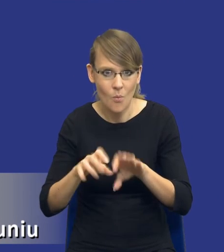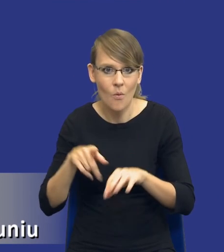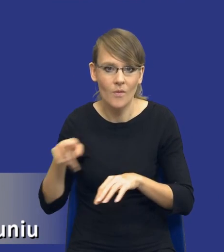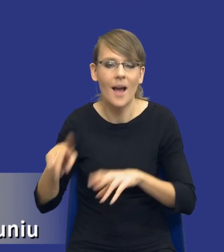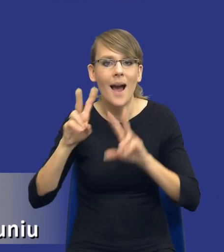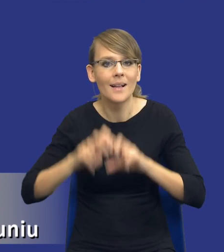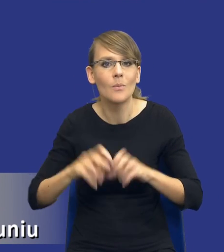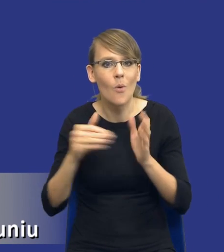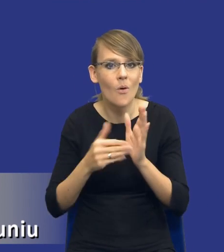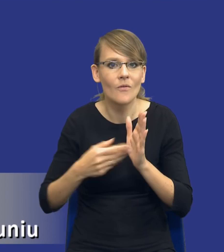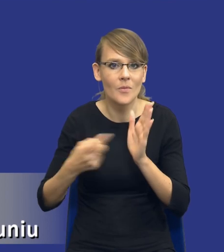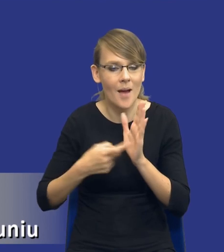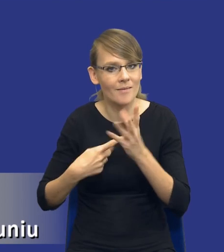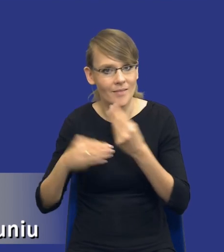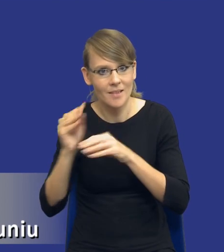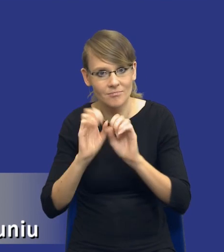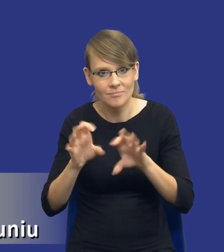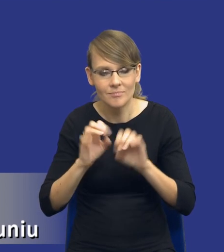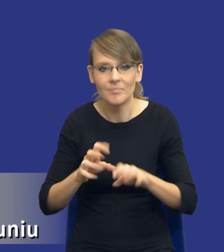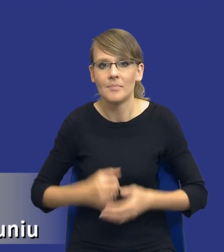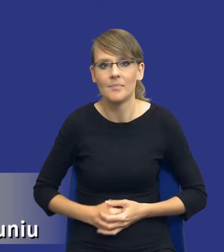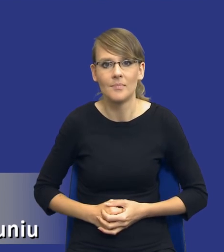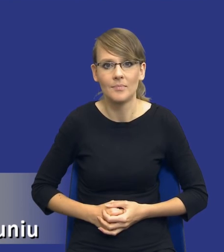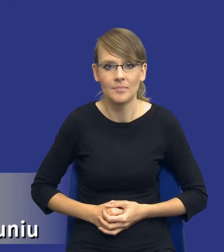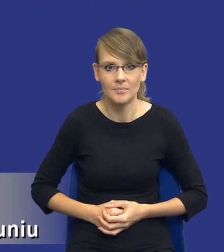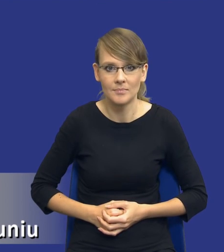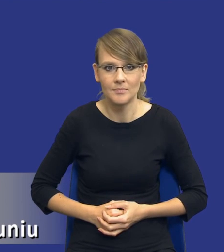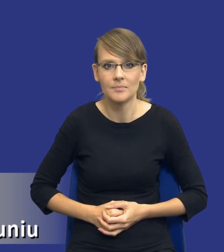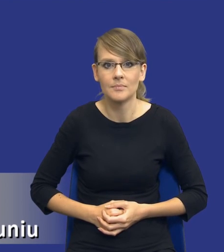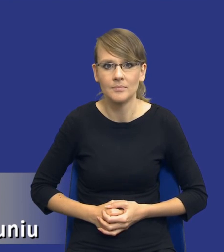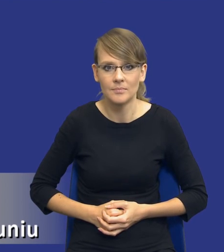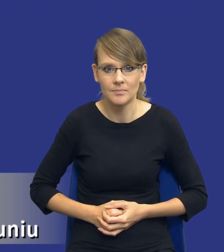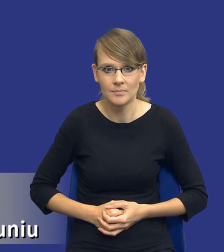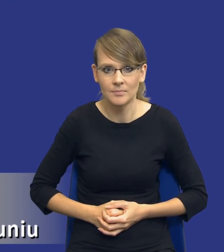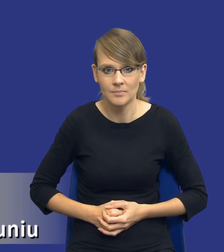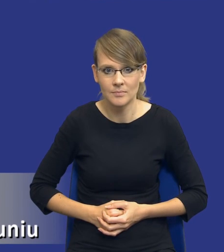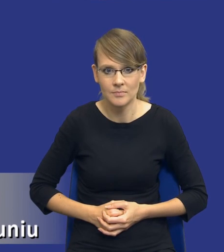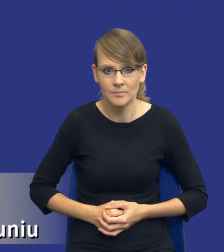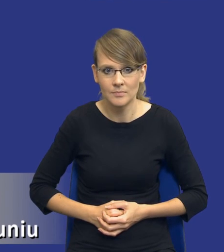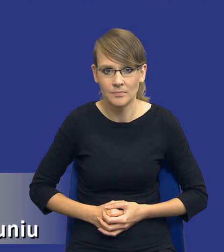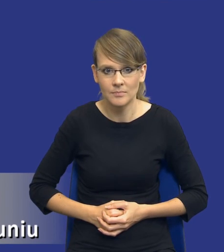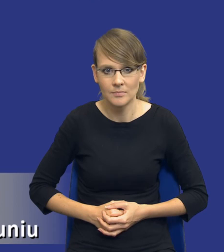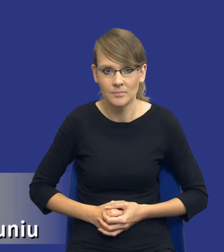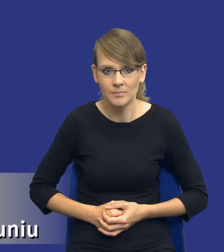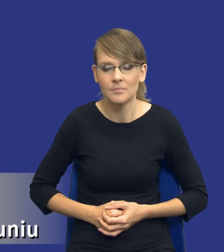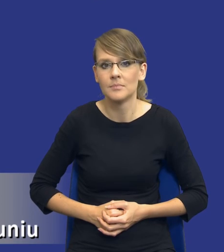wymagań w sposób szerszy, chciałbym tutaj jednocześnie podkreślić, że moja wiedza wynikająca,